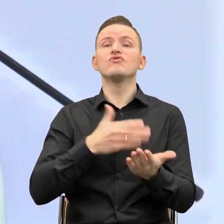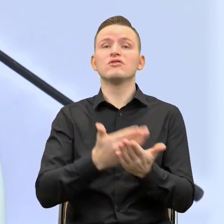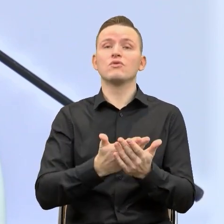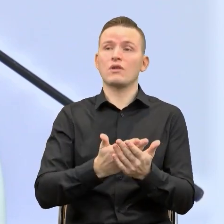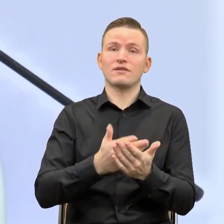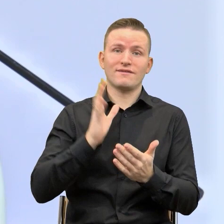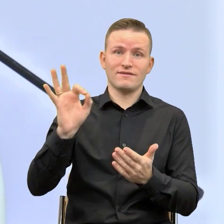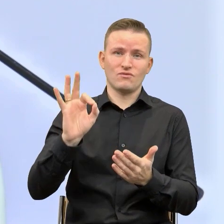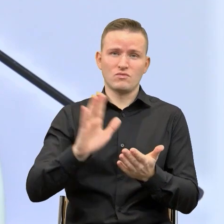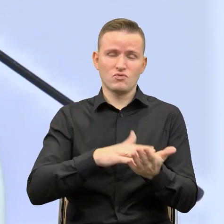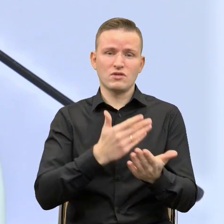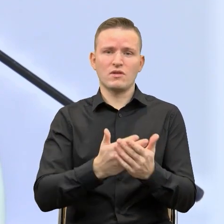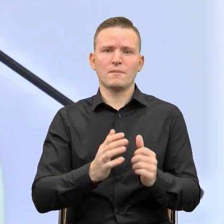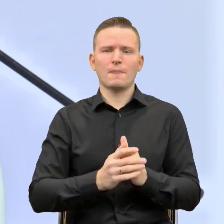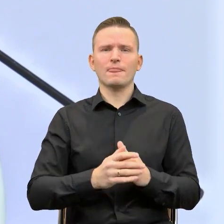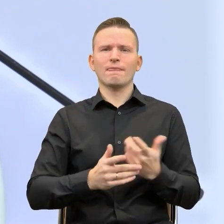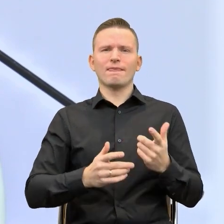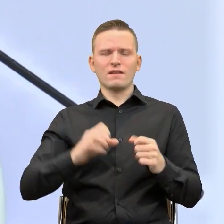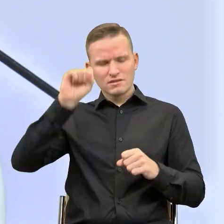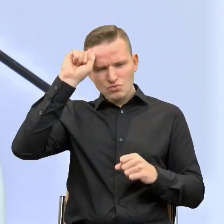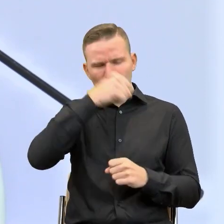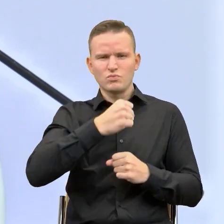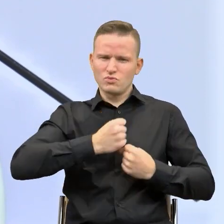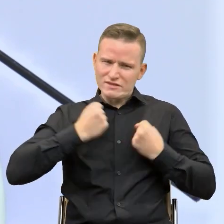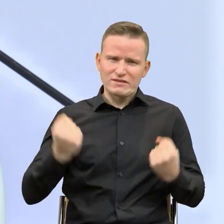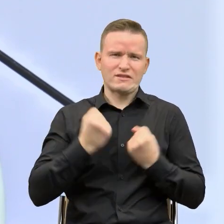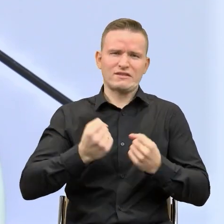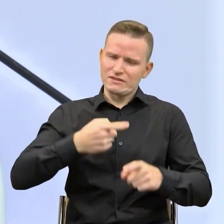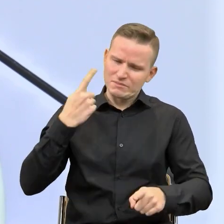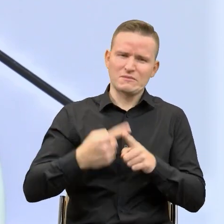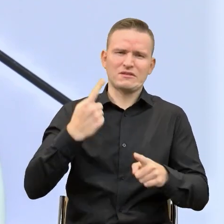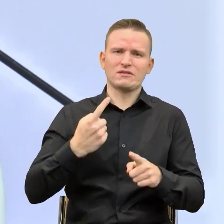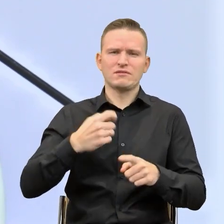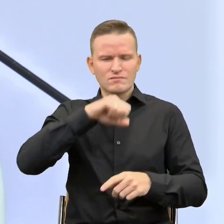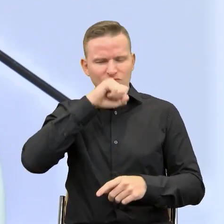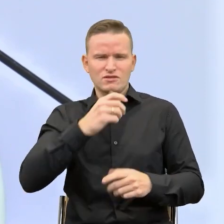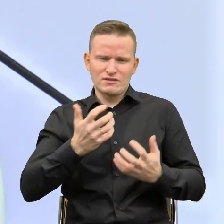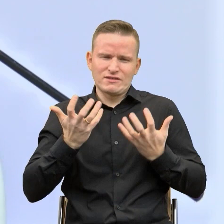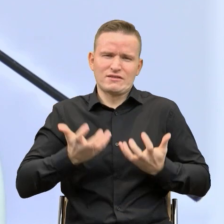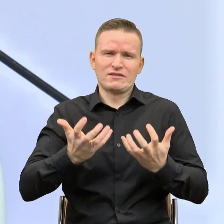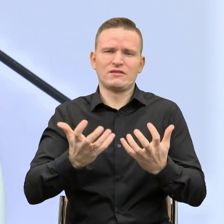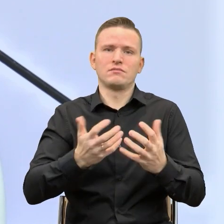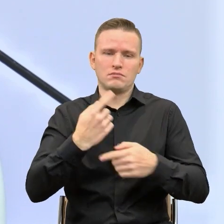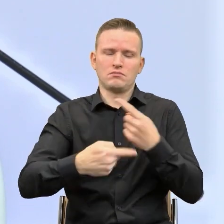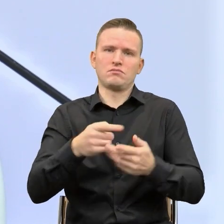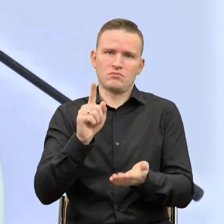że upór, konsekwencja i pasja czyni absolutnie cuda. Urząd Marszałkowski Województwa Śląskiego,